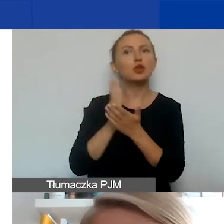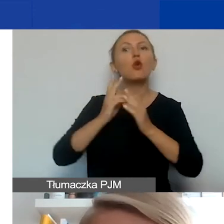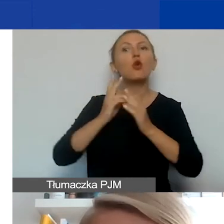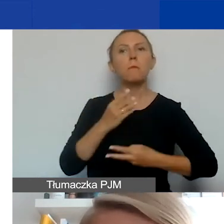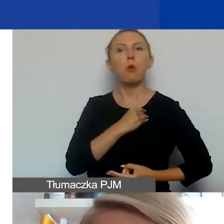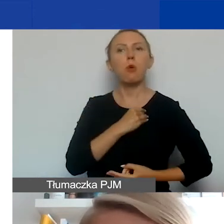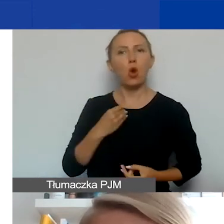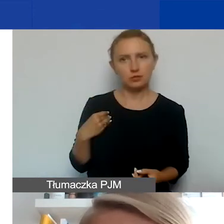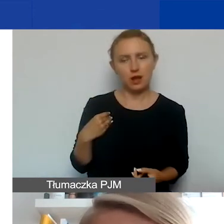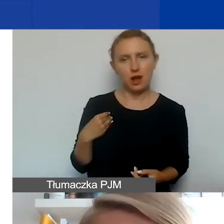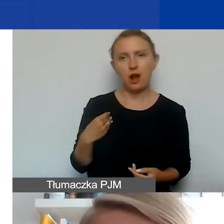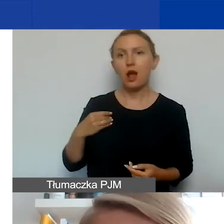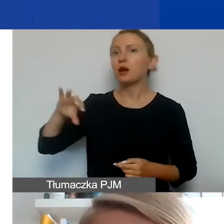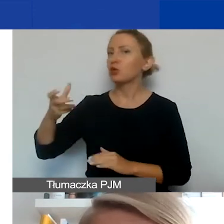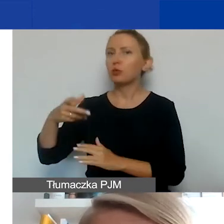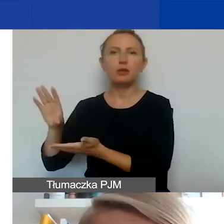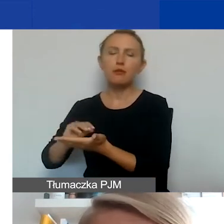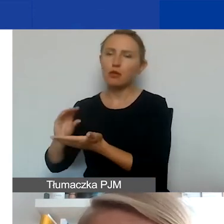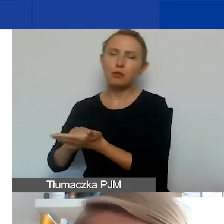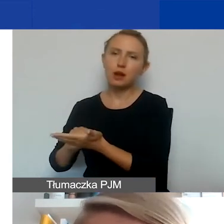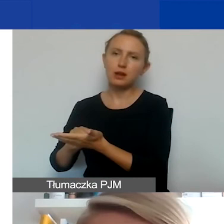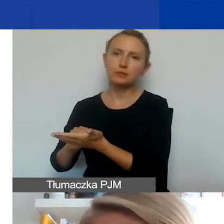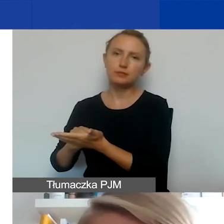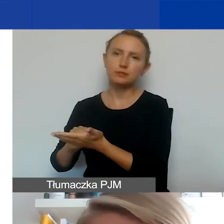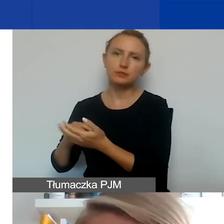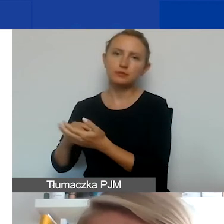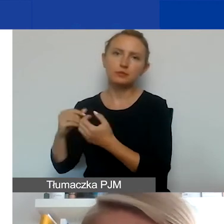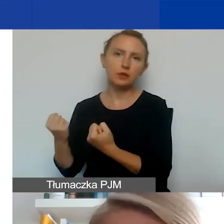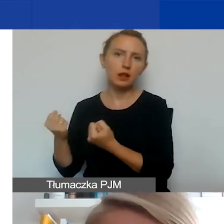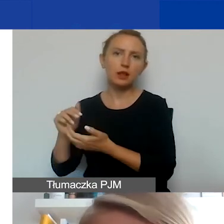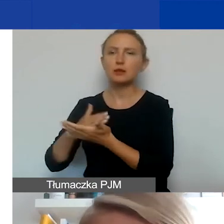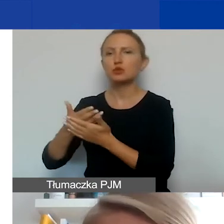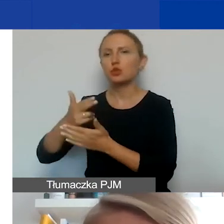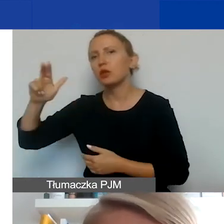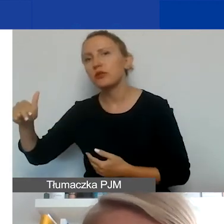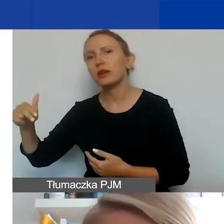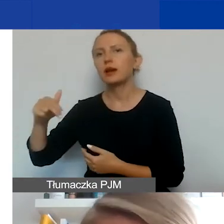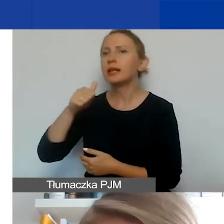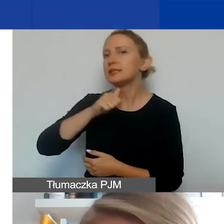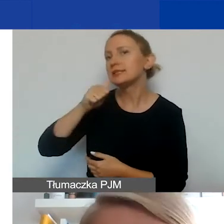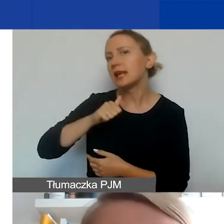Jeżeli są to jakieś grupy nieformalne, które działają np. w Norwegii, Islandii, Liechtensteinie czy z innych państw,